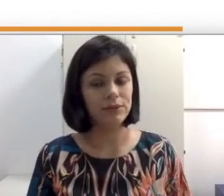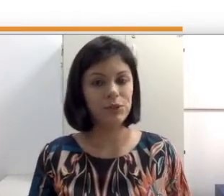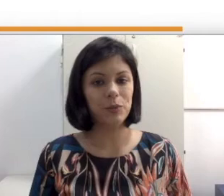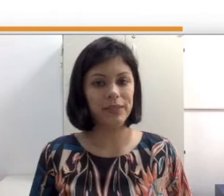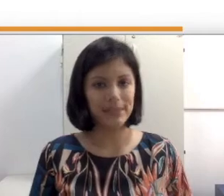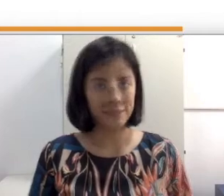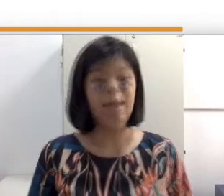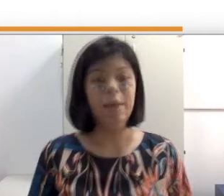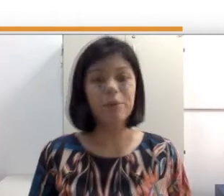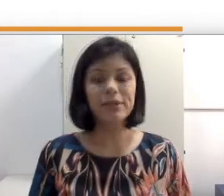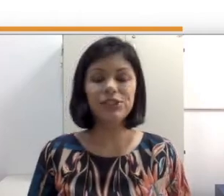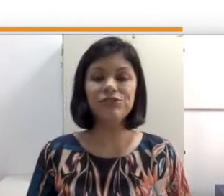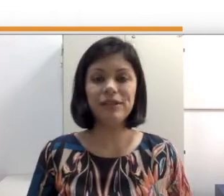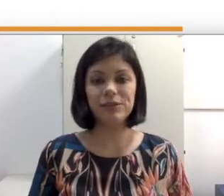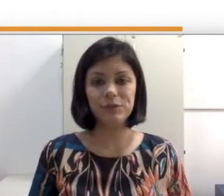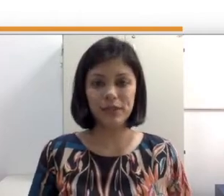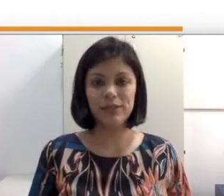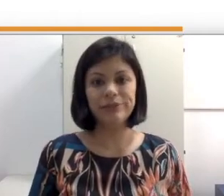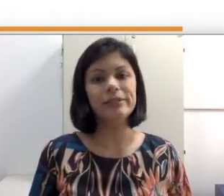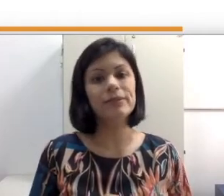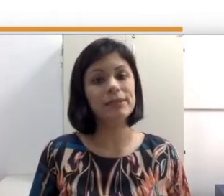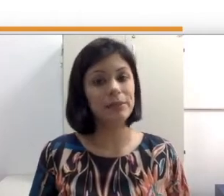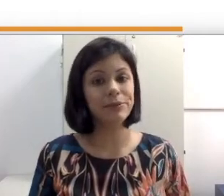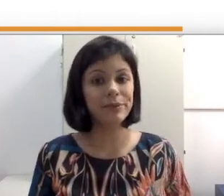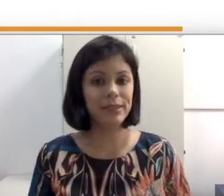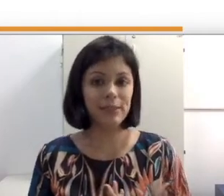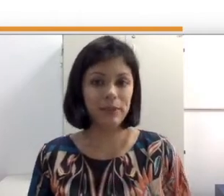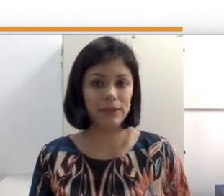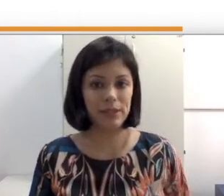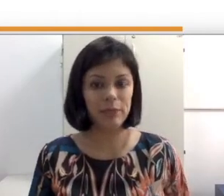comunicação. É importante falar sobre isso, que estamos na disciplina de libras, porque